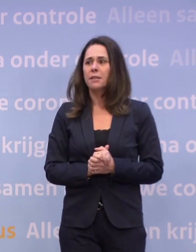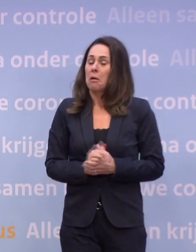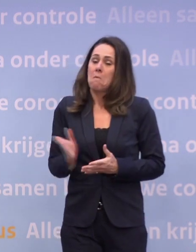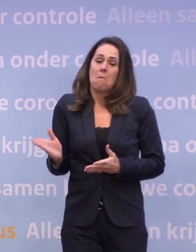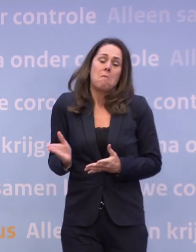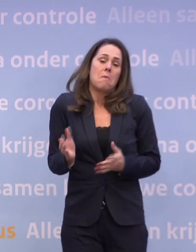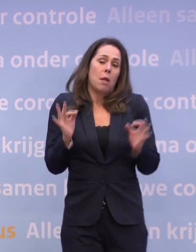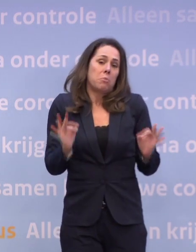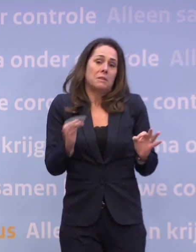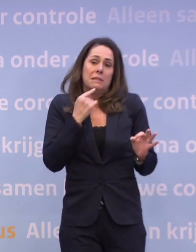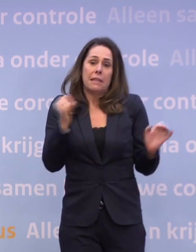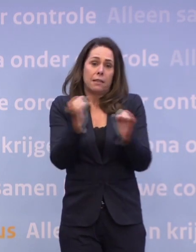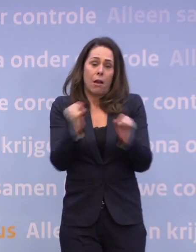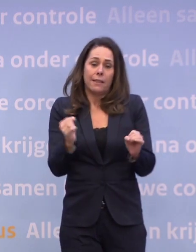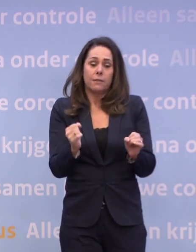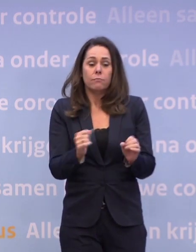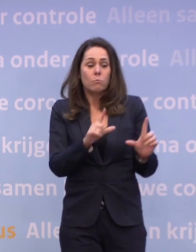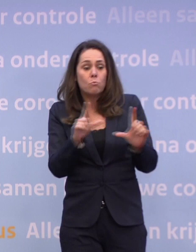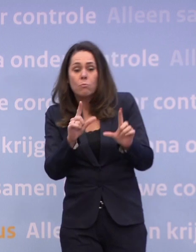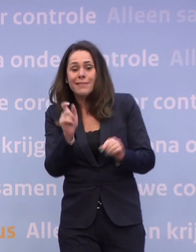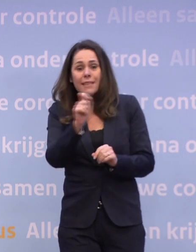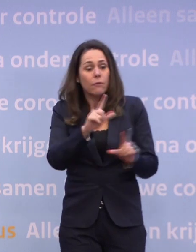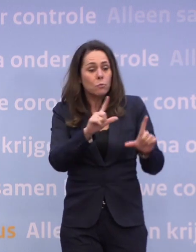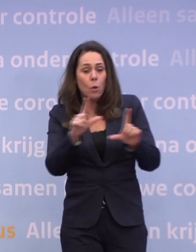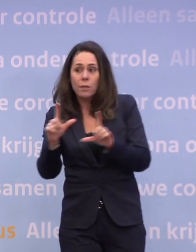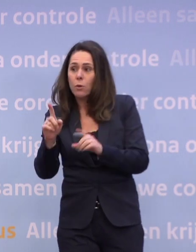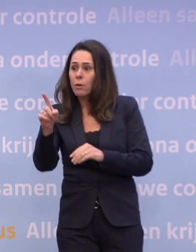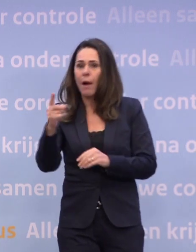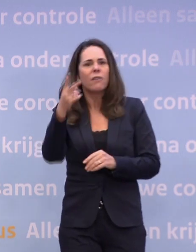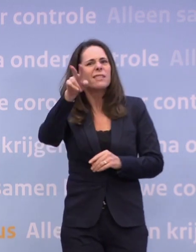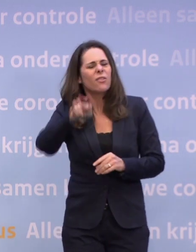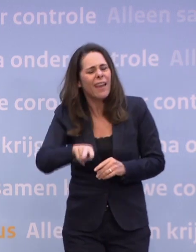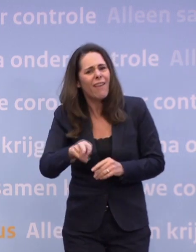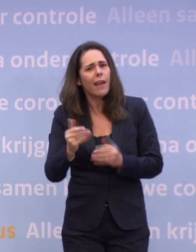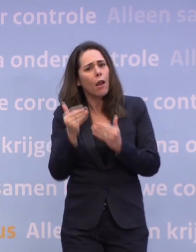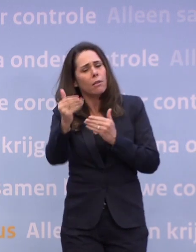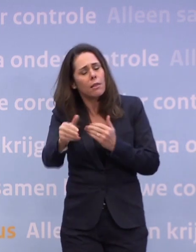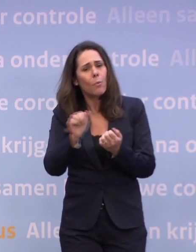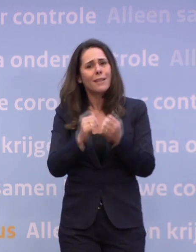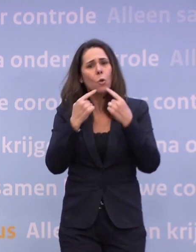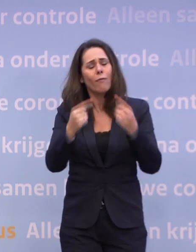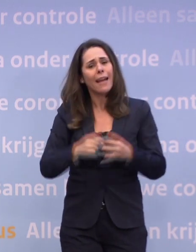We zullen de komende tijd precies de cijfers blijven monitoren, maar... Is dat op de tweewekelijkse persconferentie dat u daarop terugkomt?